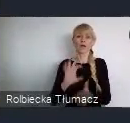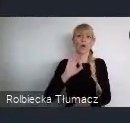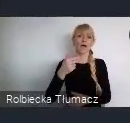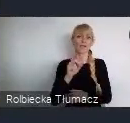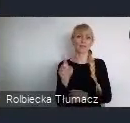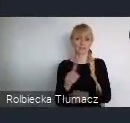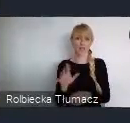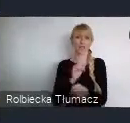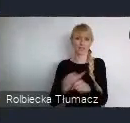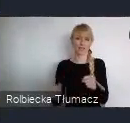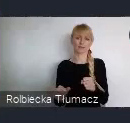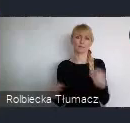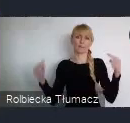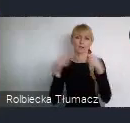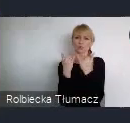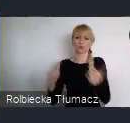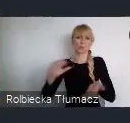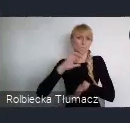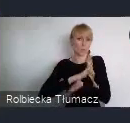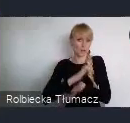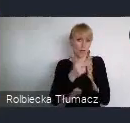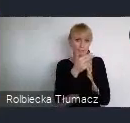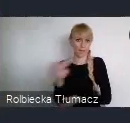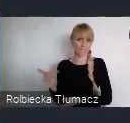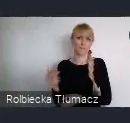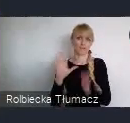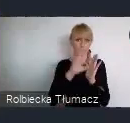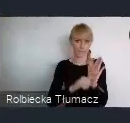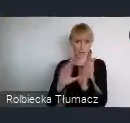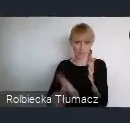Jeżeli są państwo zainteresowani organizacją wydarzenia w ramach WUF,